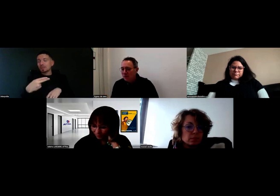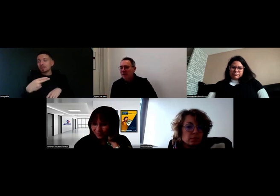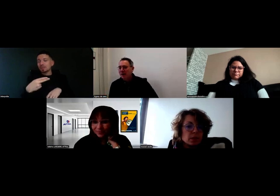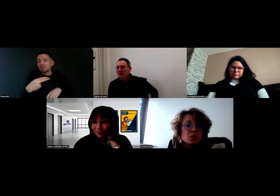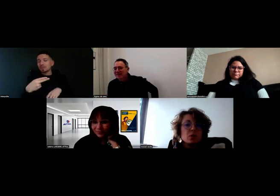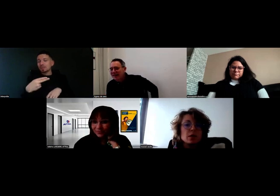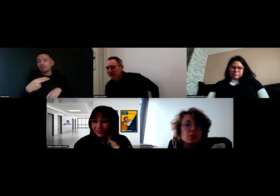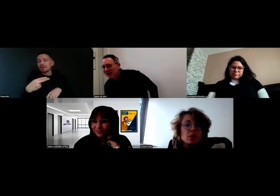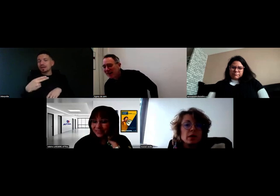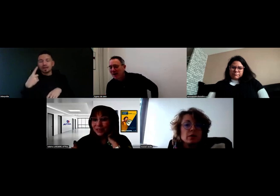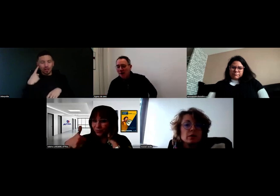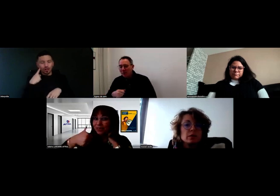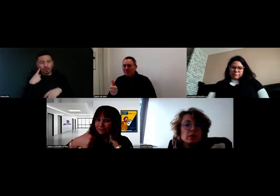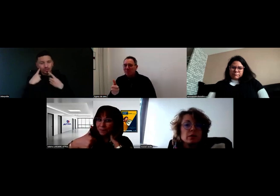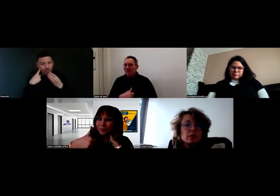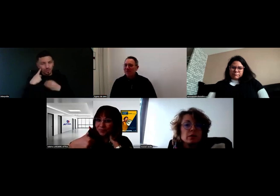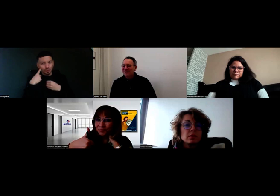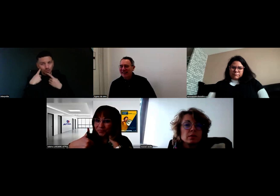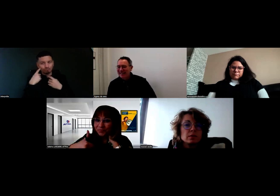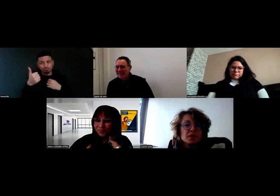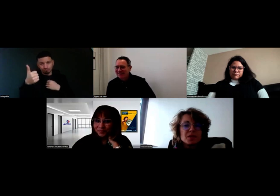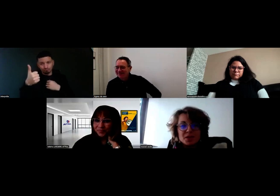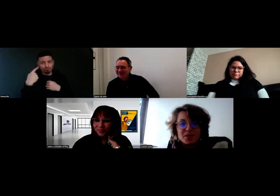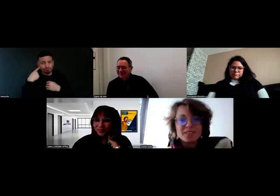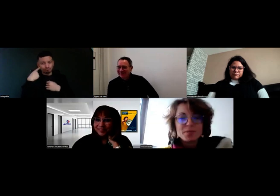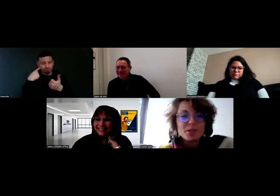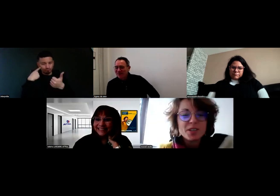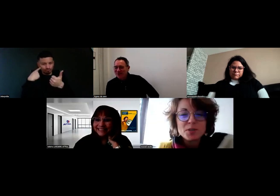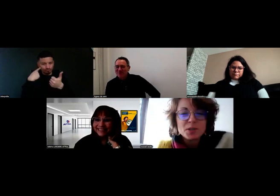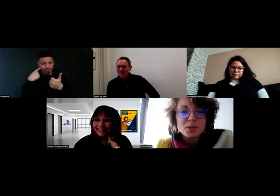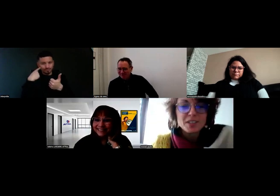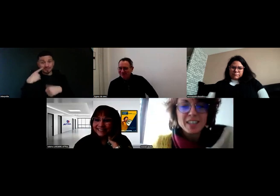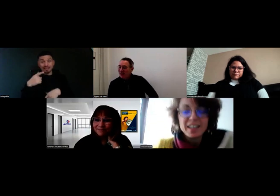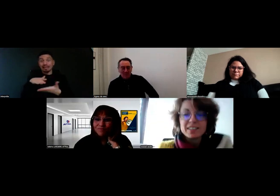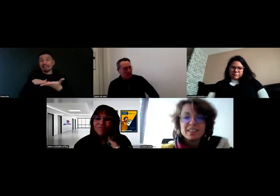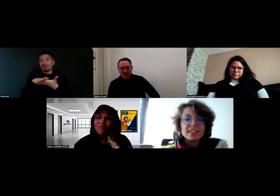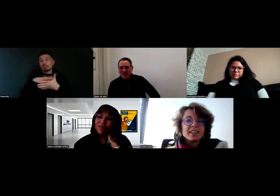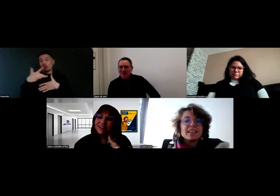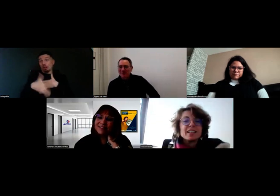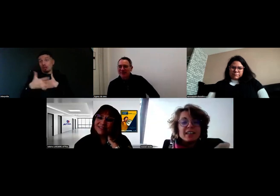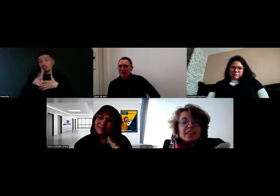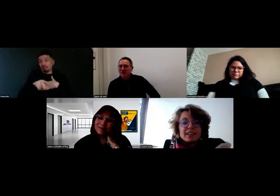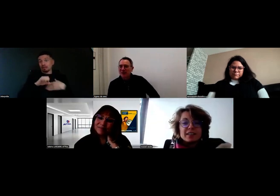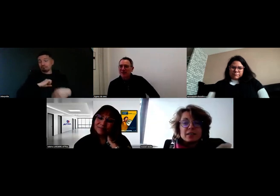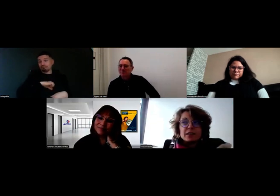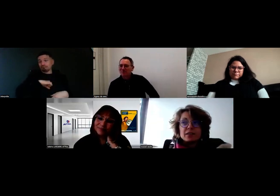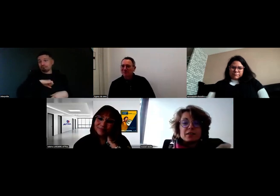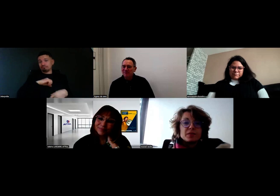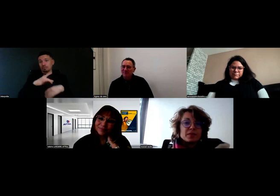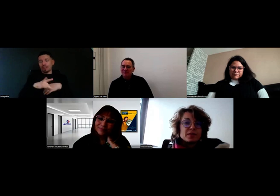Ça marche. Est-ce que c'est bon, là ? - Oui, parfait. Super. Bonjour, excusez-moi du retard. Pas de problème, merci à vous d'être là.